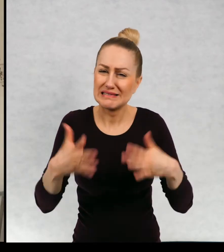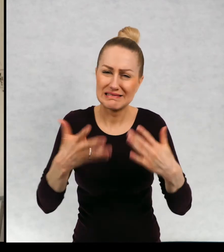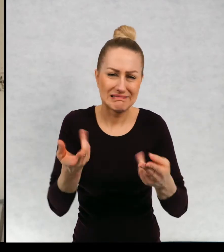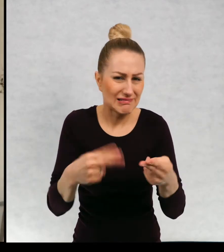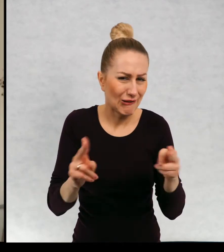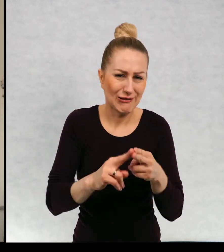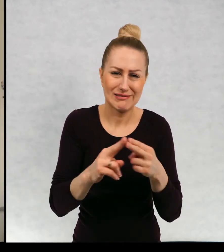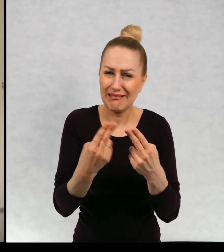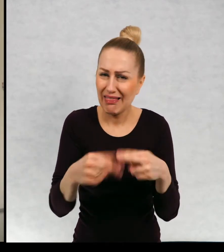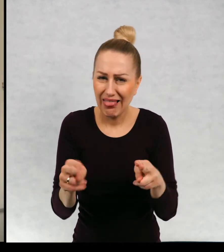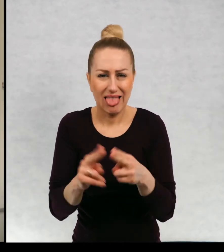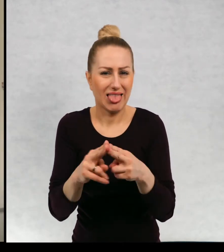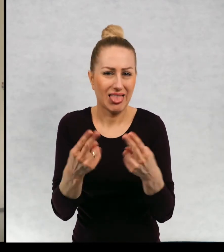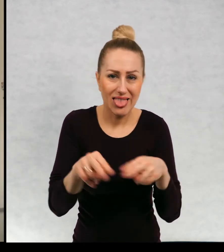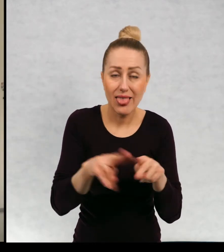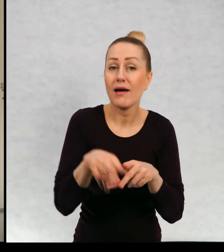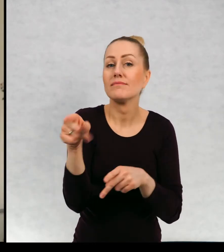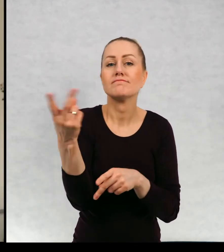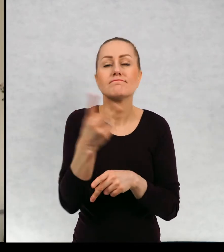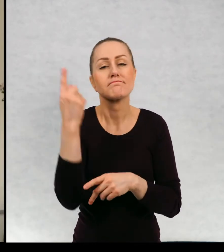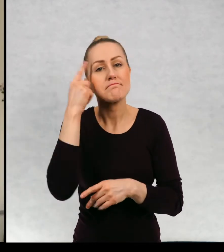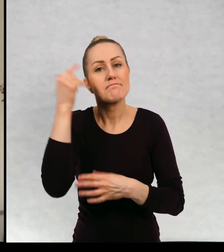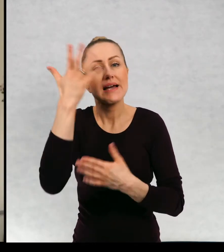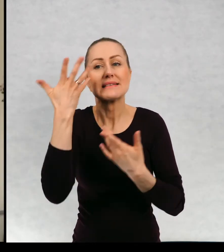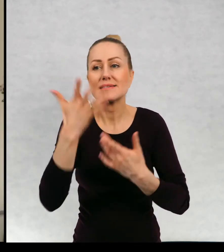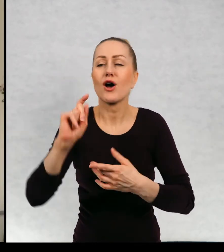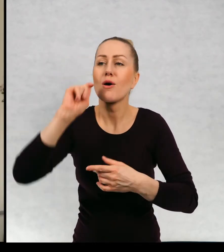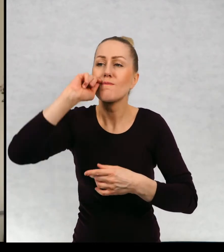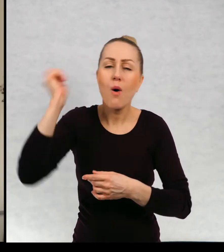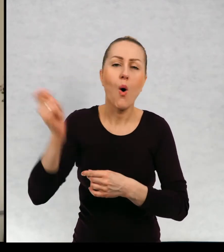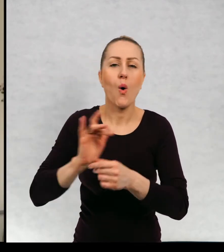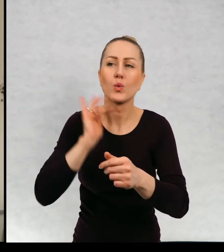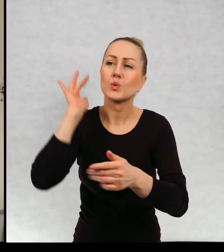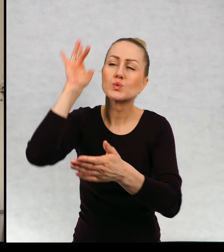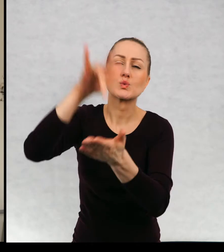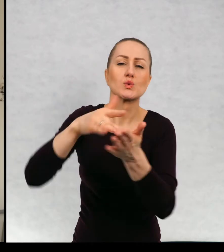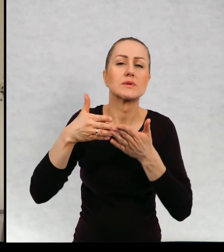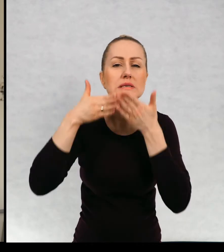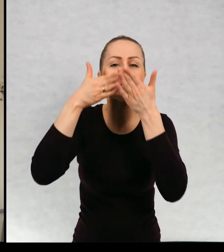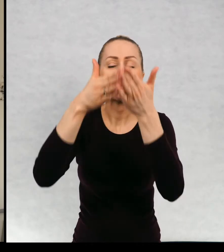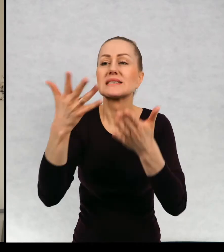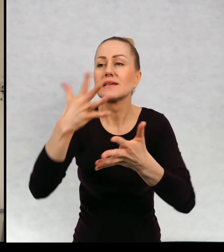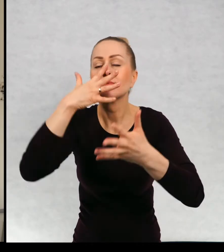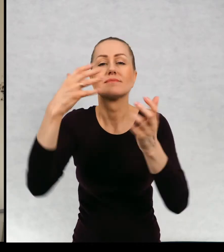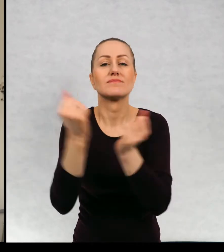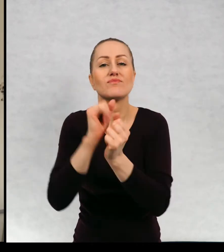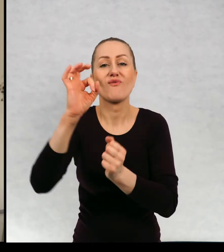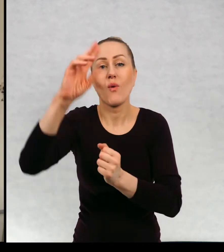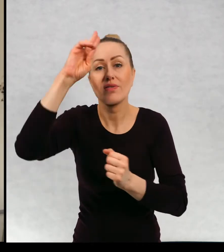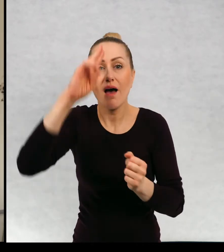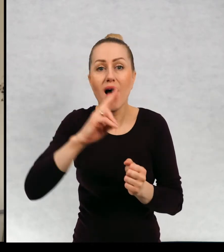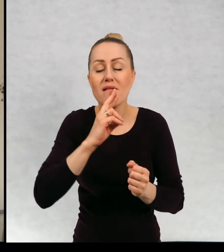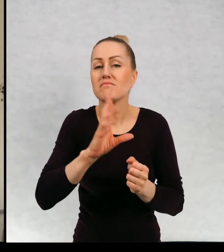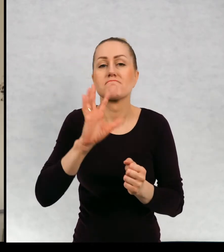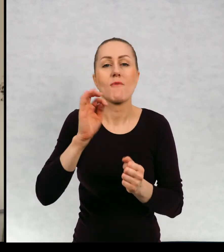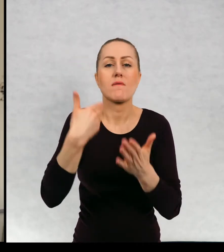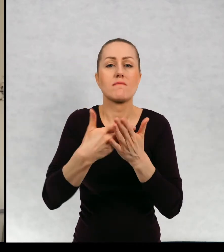Ich największym marzeniem jest wyruszenie w daleki rejs i odnalezienie swojego taty, który gdzieś w tajemniczych